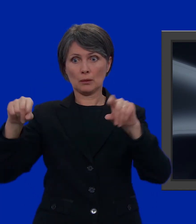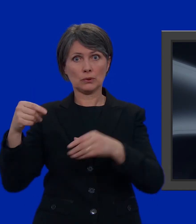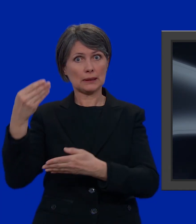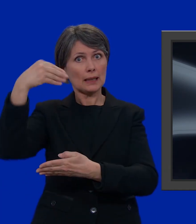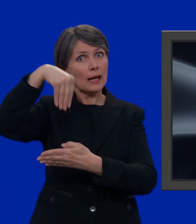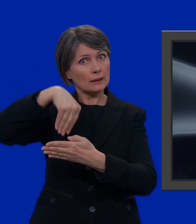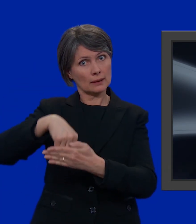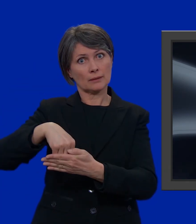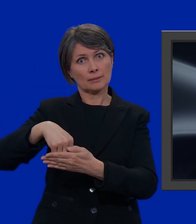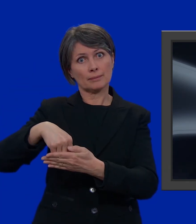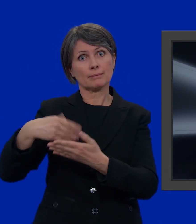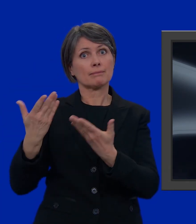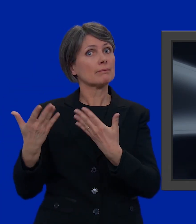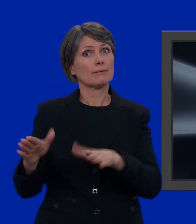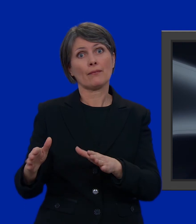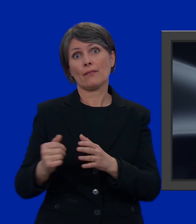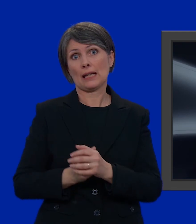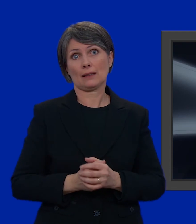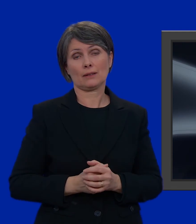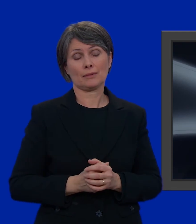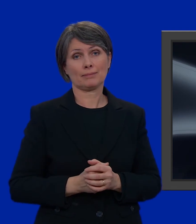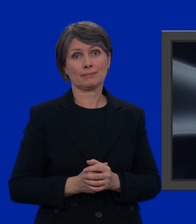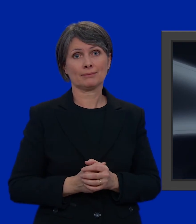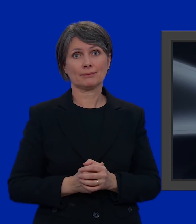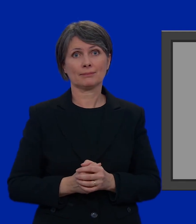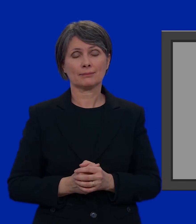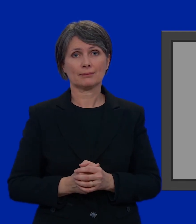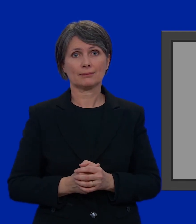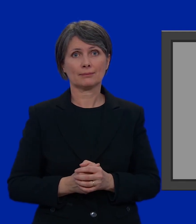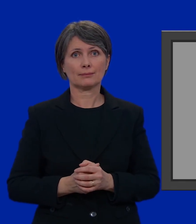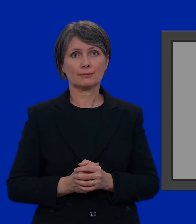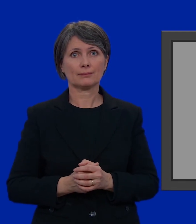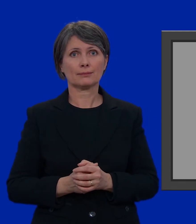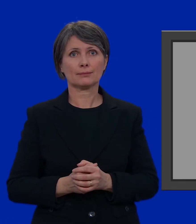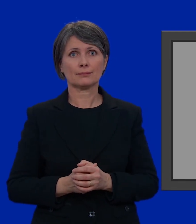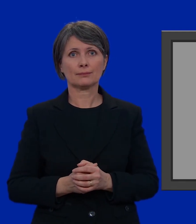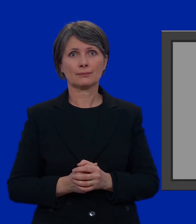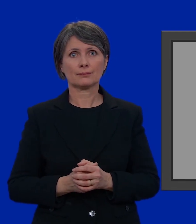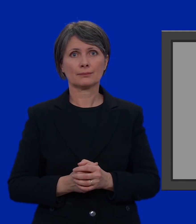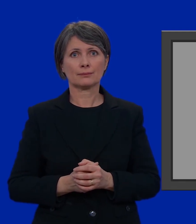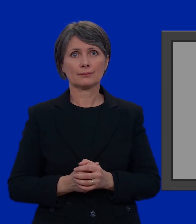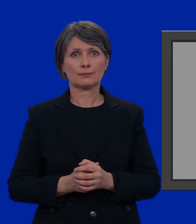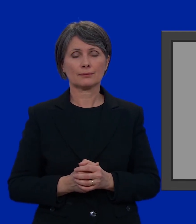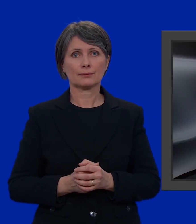assieme alla busta più piccola nella busta più grande. Fatto!